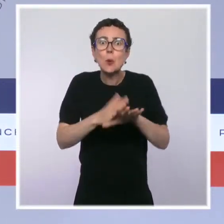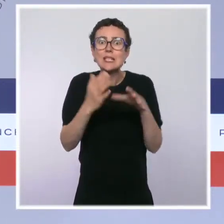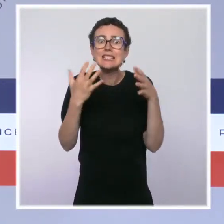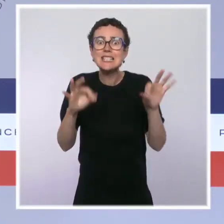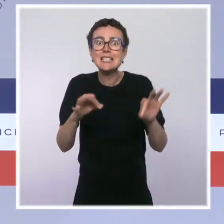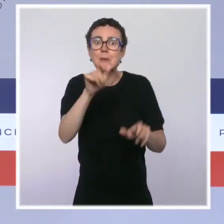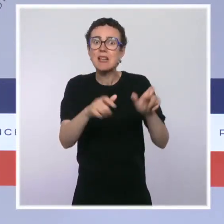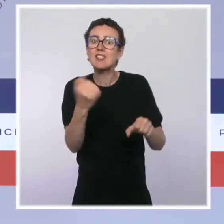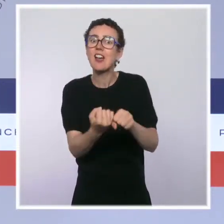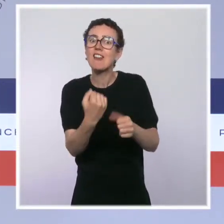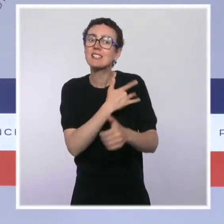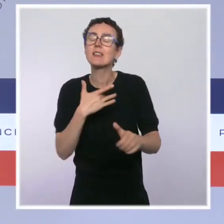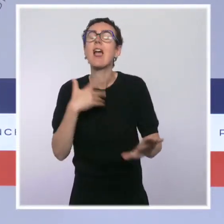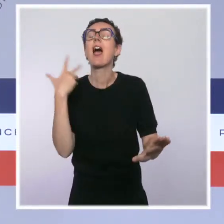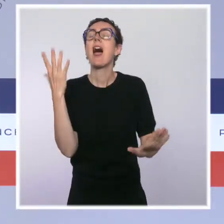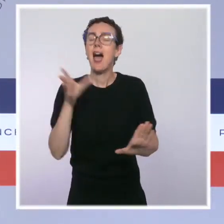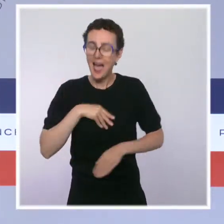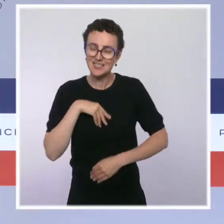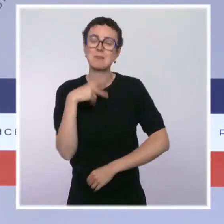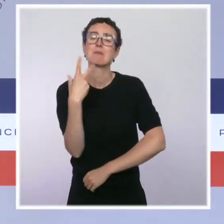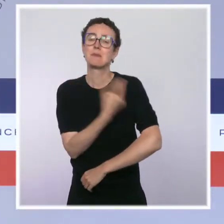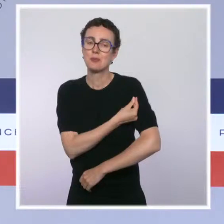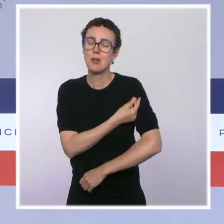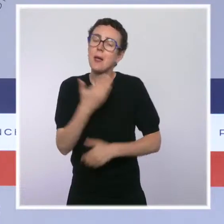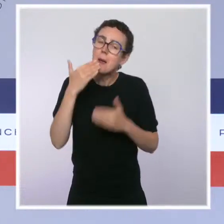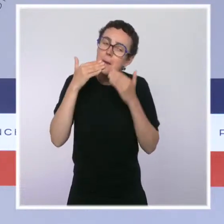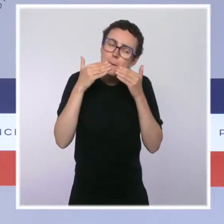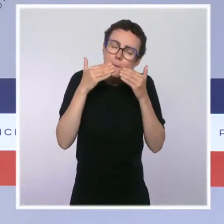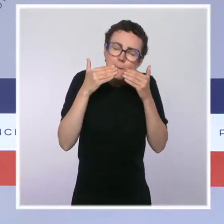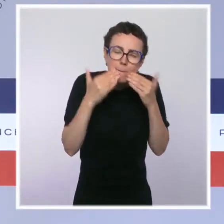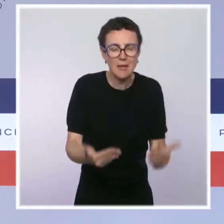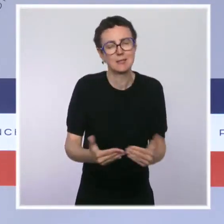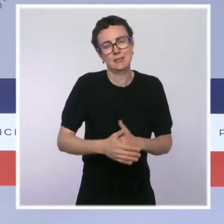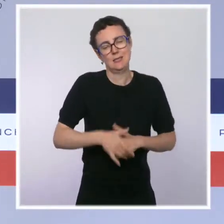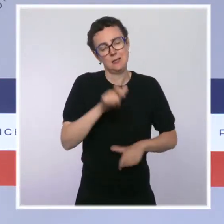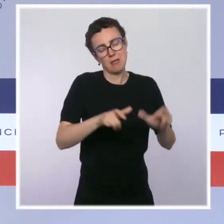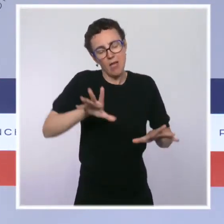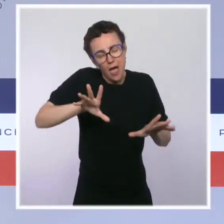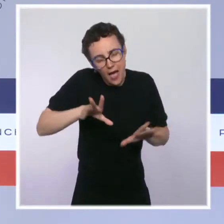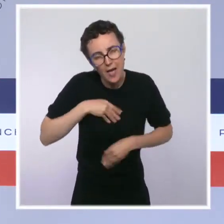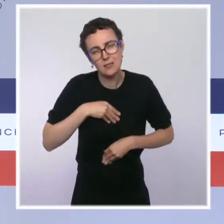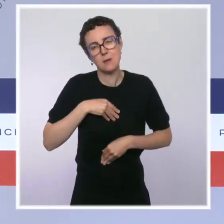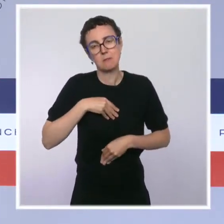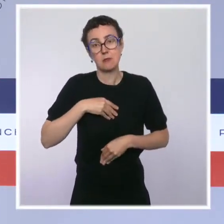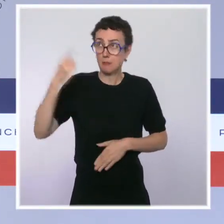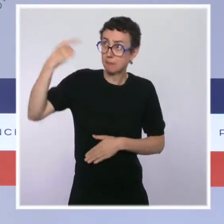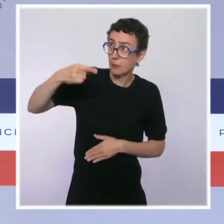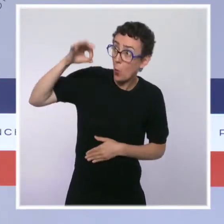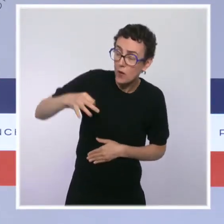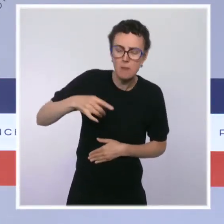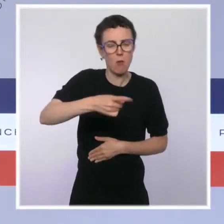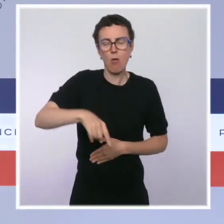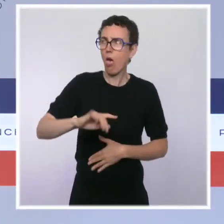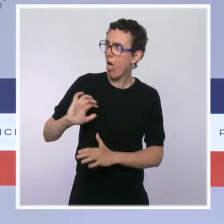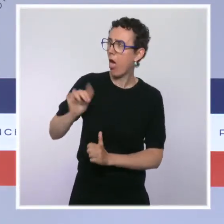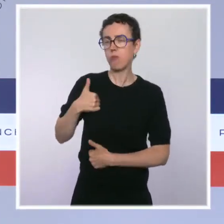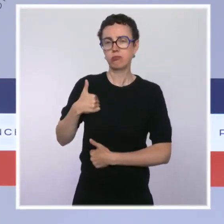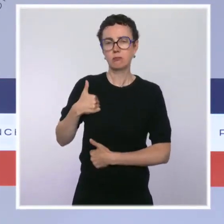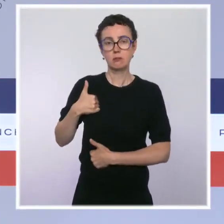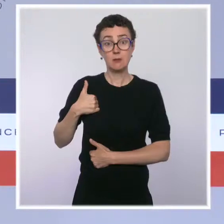remercier les millions de soignants qui ont massivement répondu à l'exigence de se faire vacciner. Ils ont été exemplaires depuis le début de cette crise,